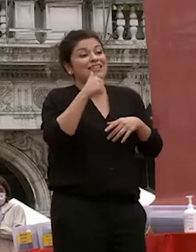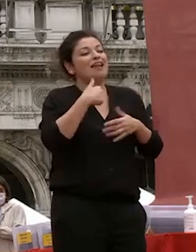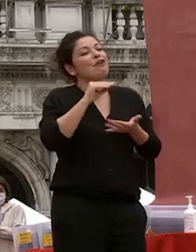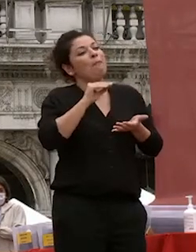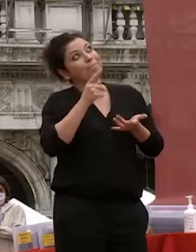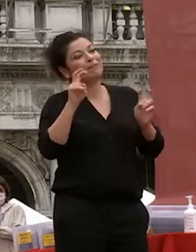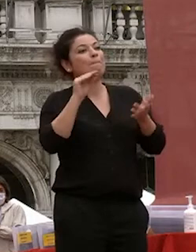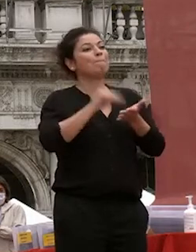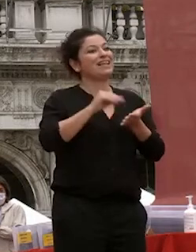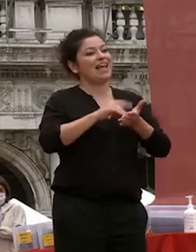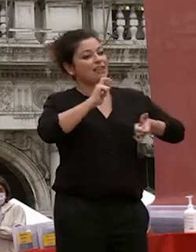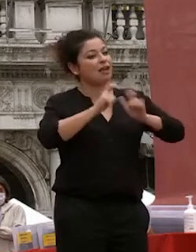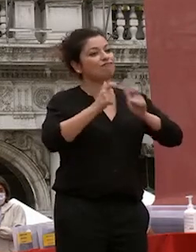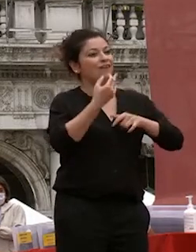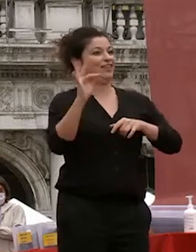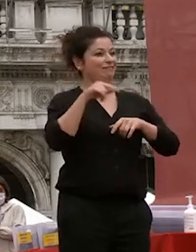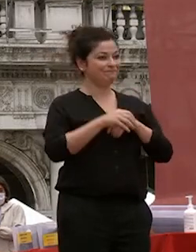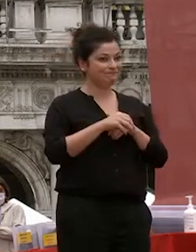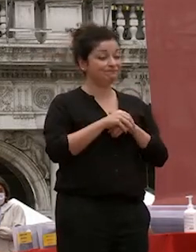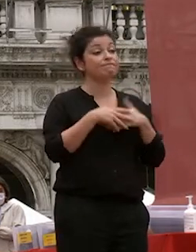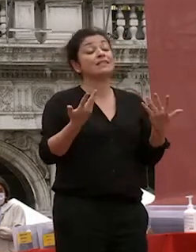ecco in questi mesi questo non è stato possibile